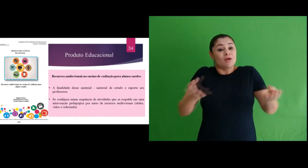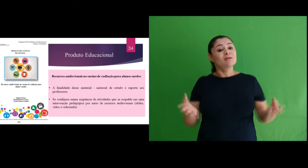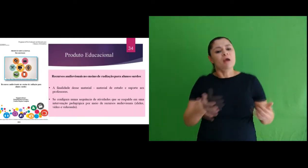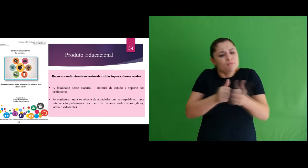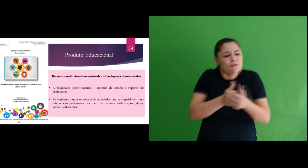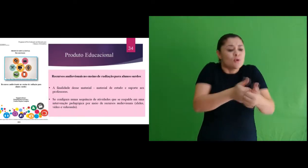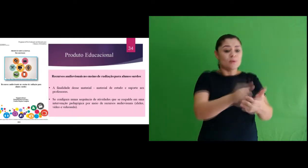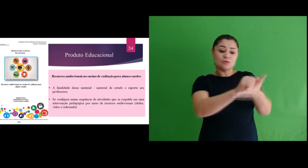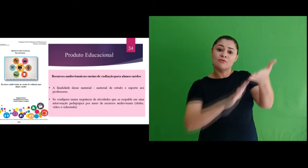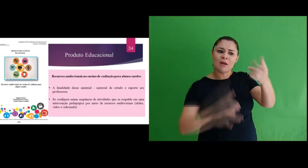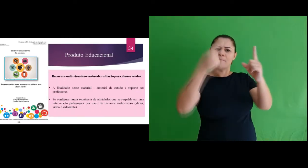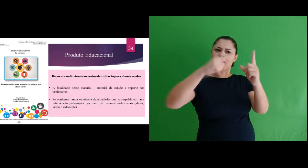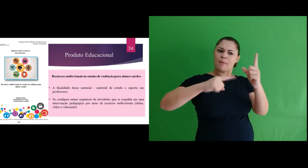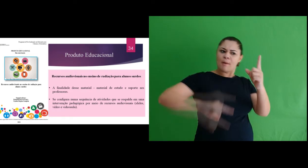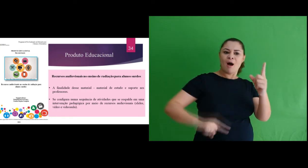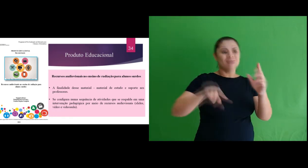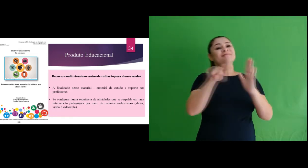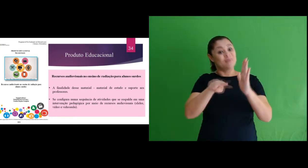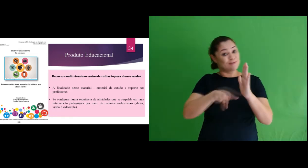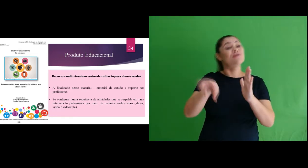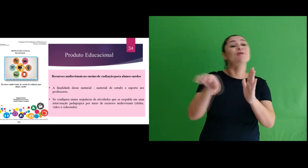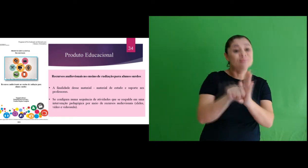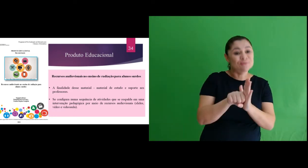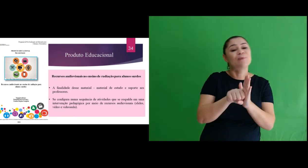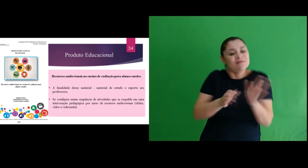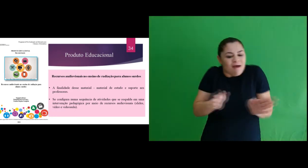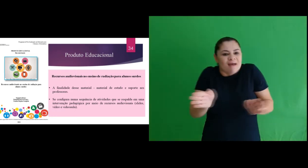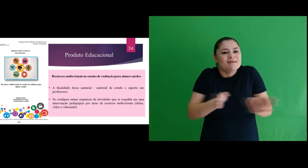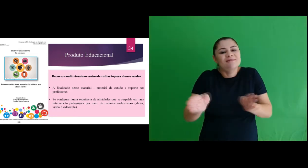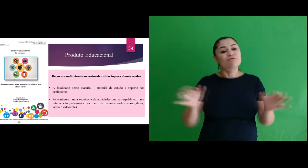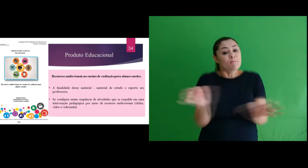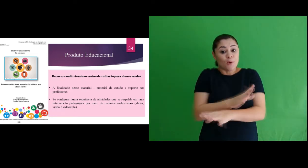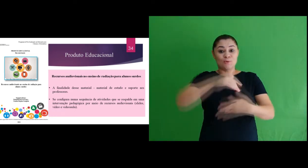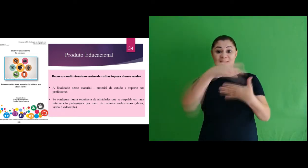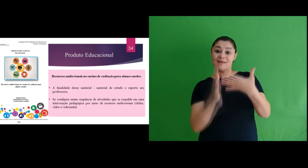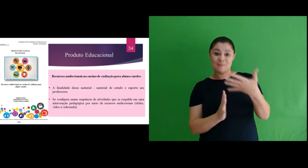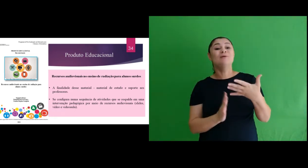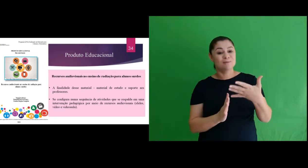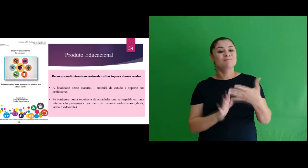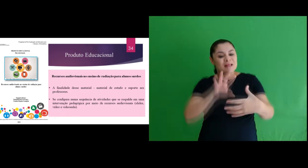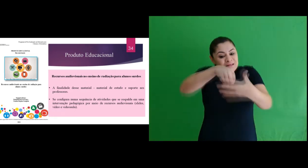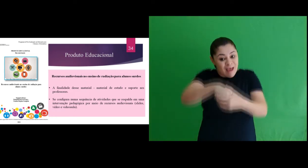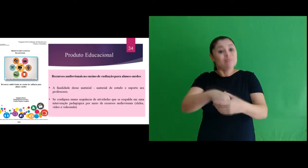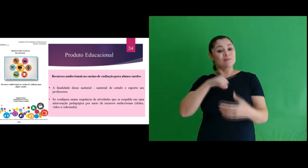configurando numa Sequência de Atividades por meio de recursos audiovisuais acessíveis em Libras e